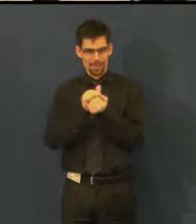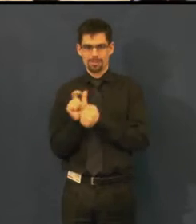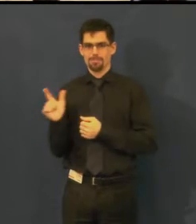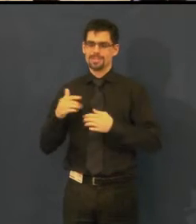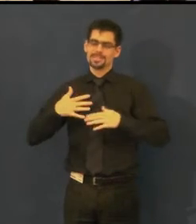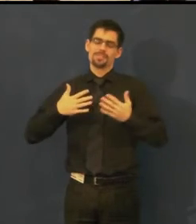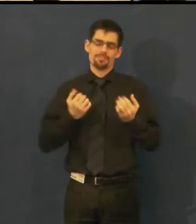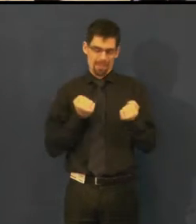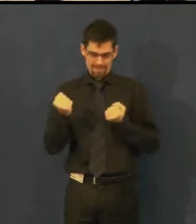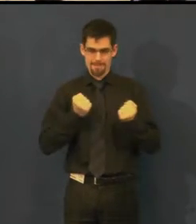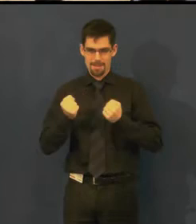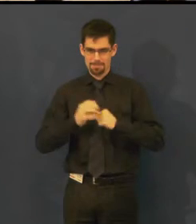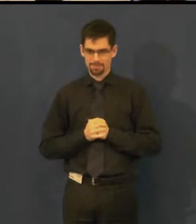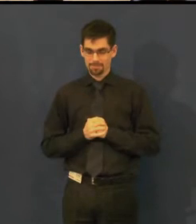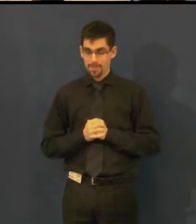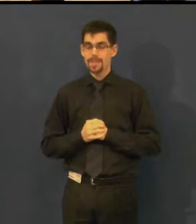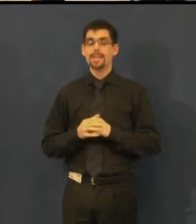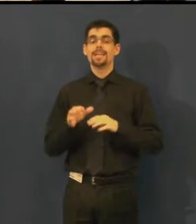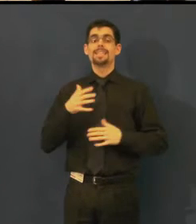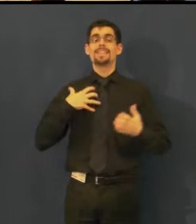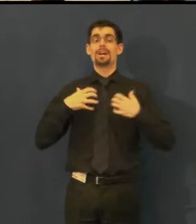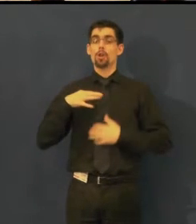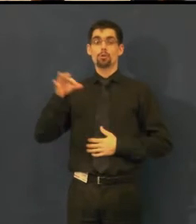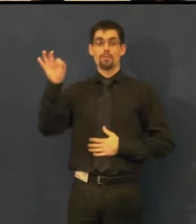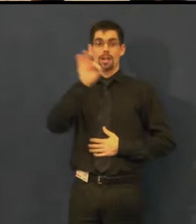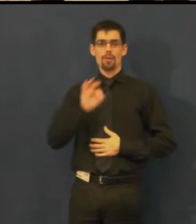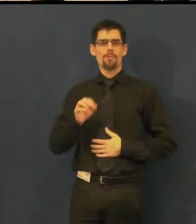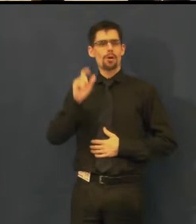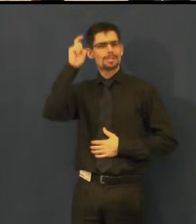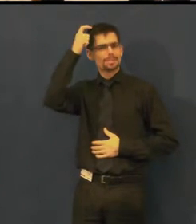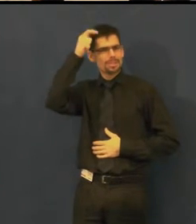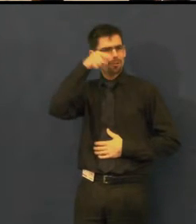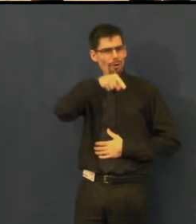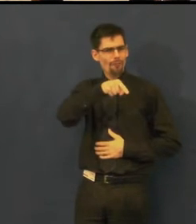Švandovo divadlo je jediné divadlo v Praze,